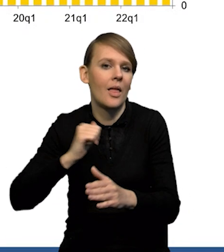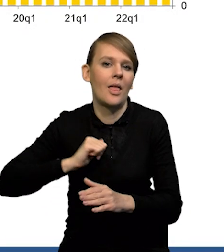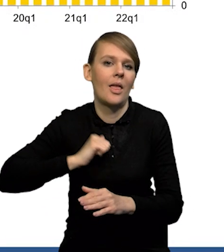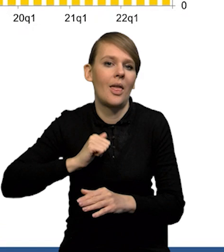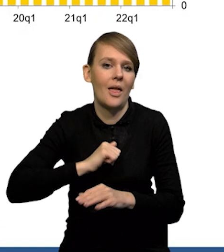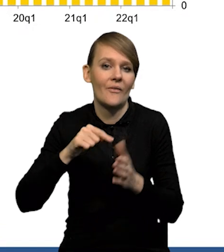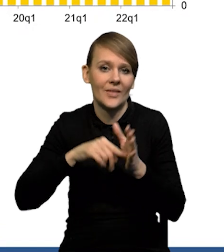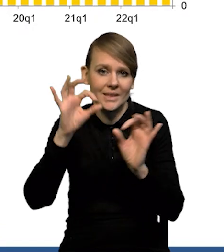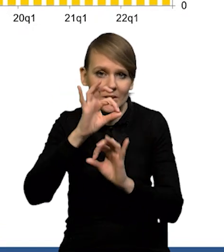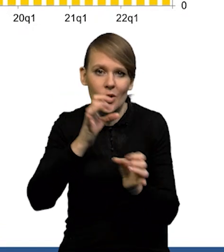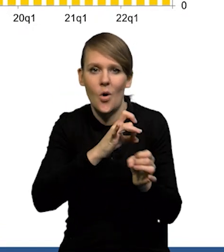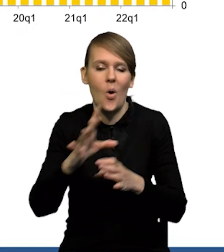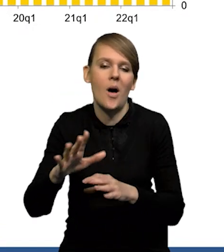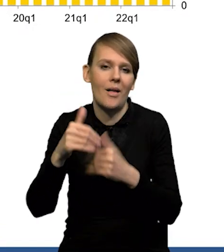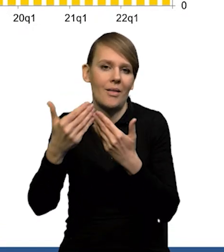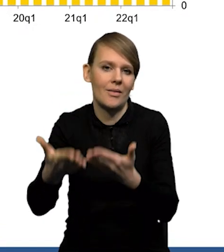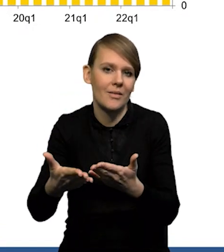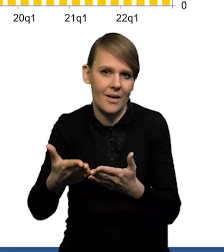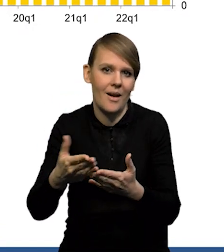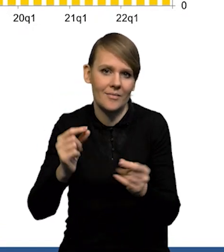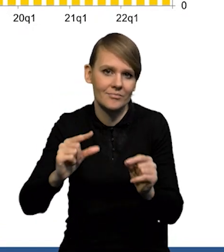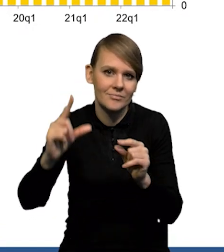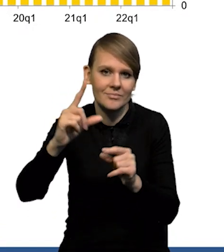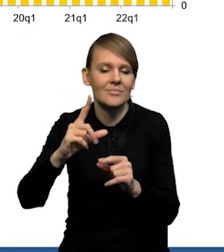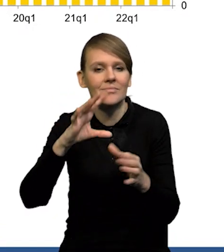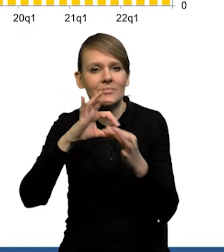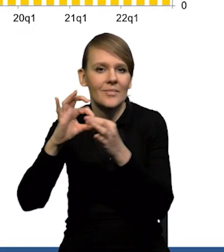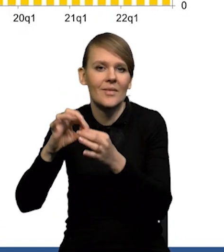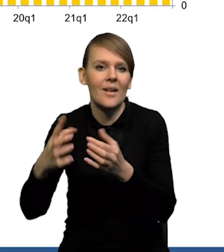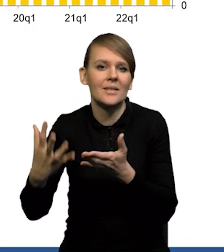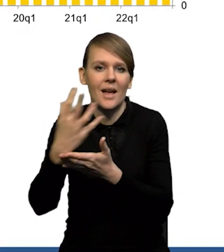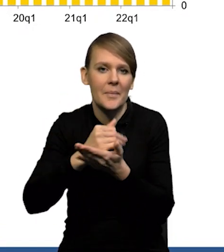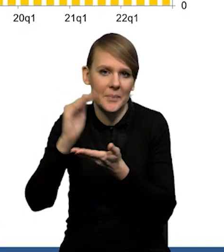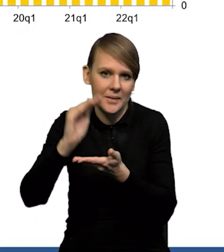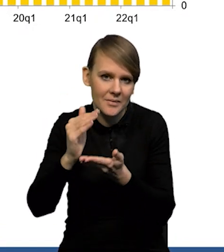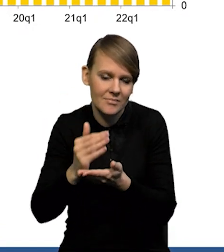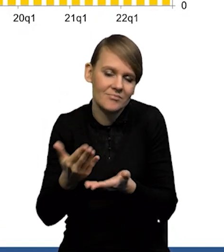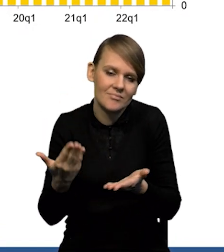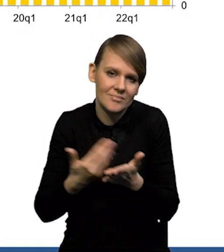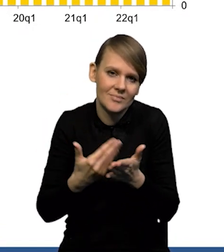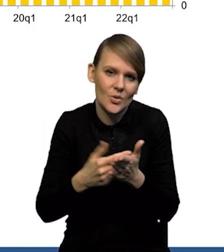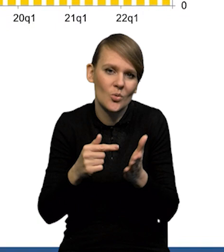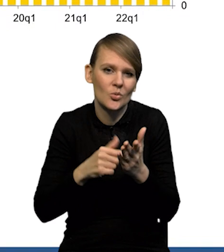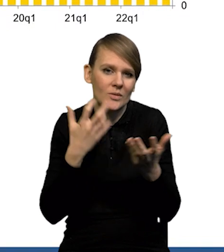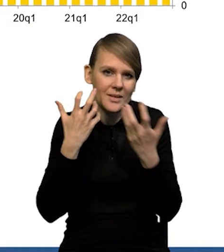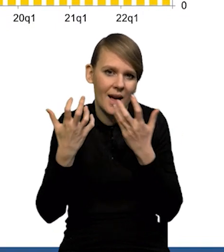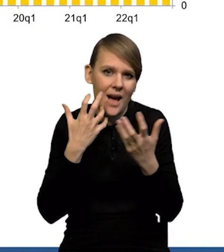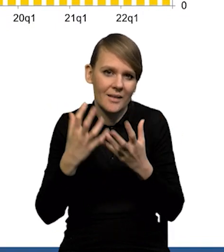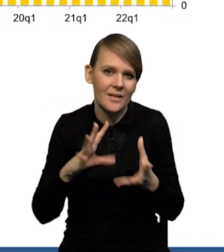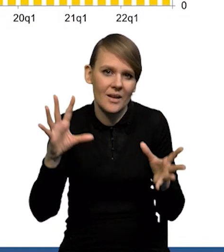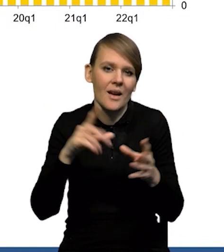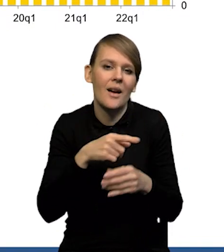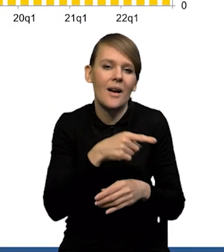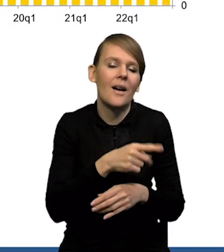żeby uwzględnić od razu wzrost z tytułu wzrostu płacy minimalnej. Także pewnie trzeba łącznie traktować te dane niższe za grudzień,